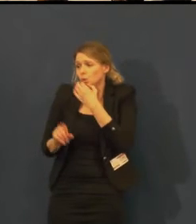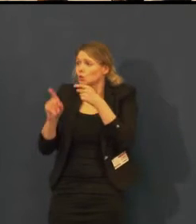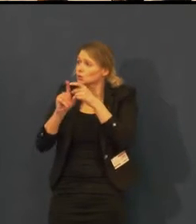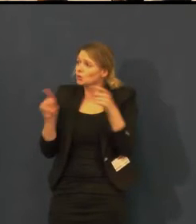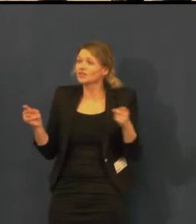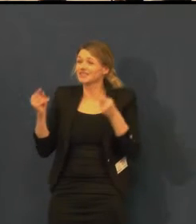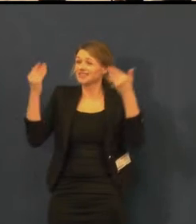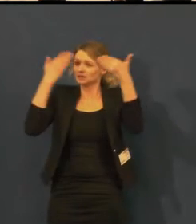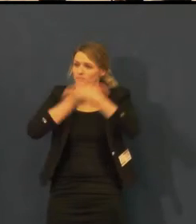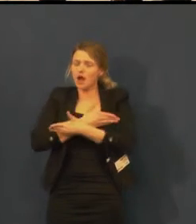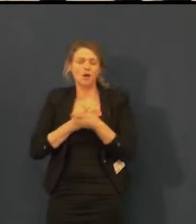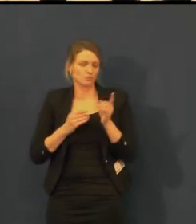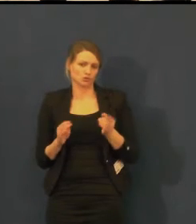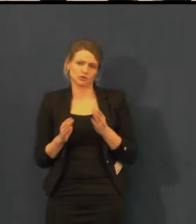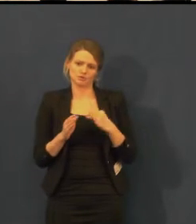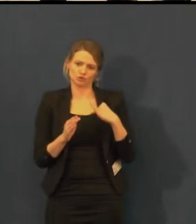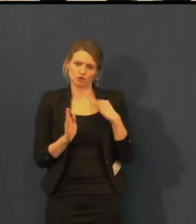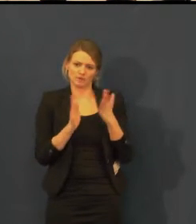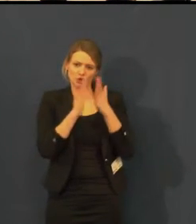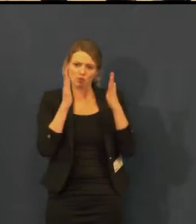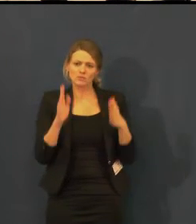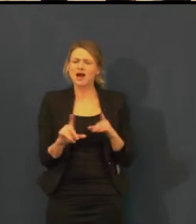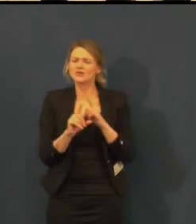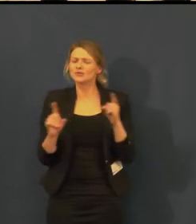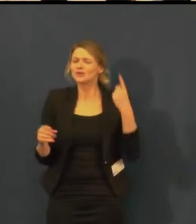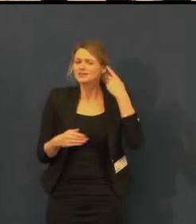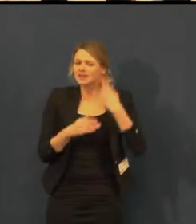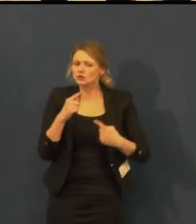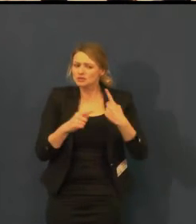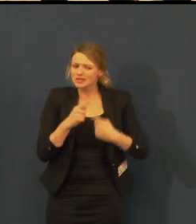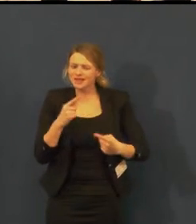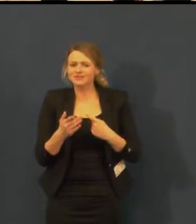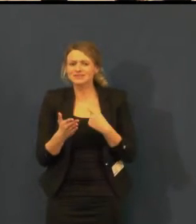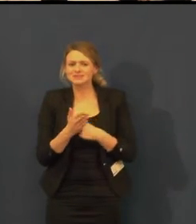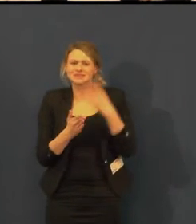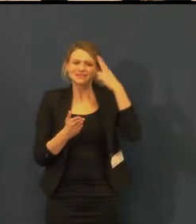Což je u žen pochopitelné.